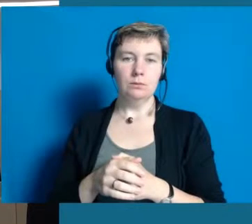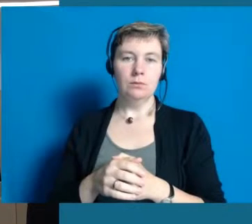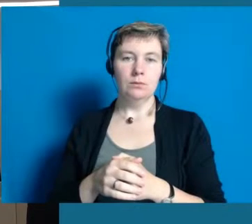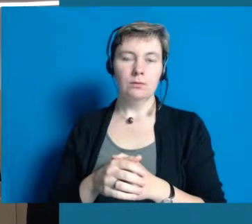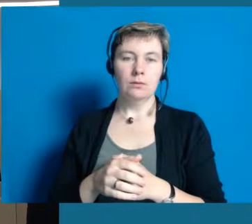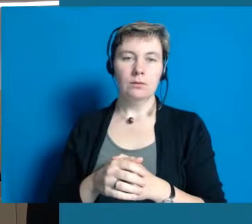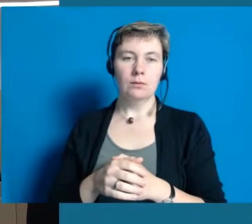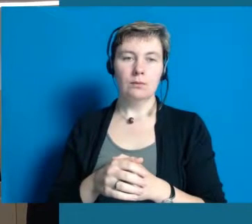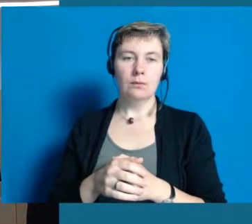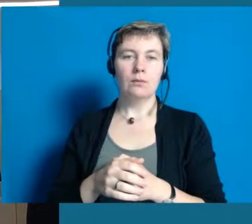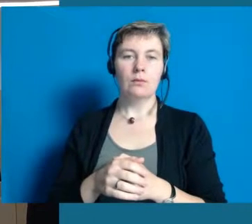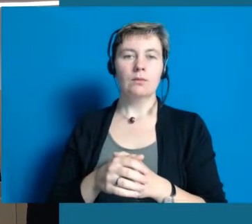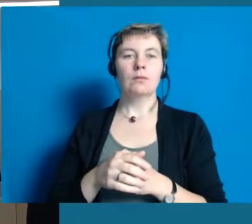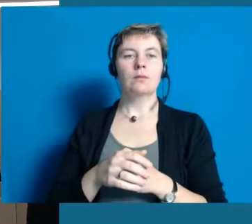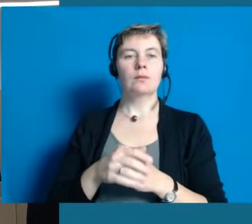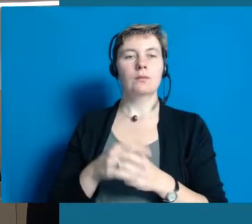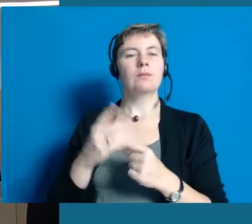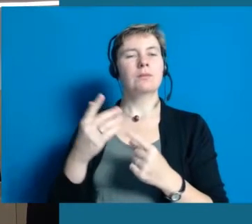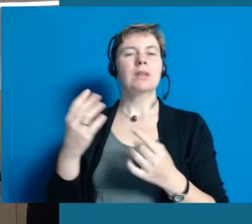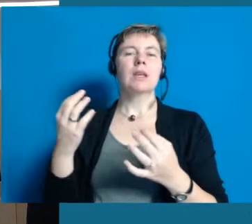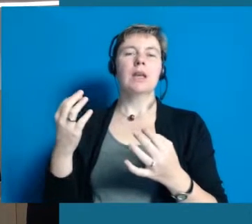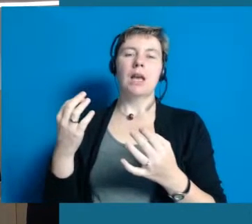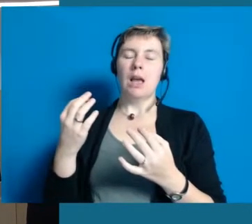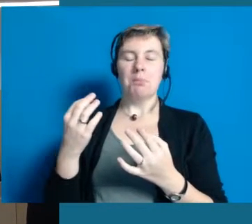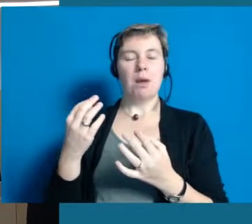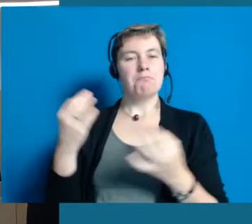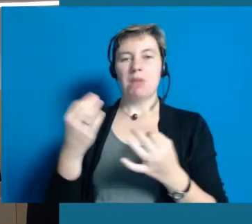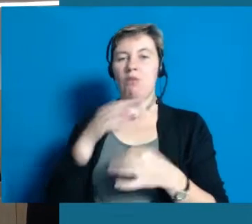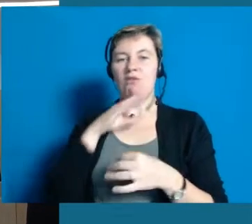Aber das ist etwas das uns noch lange beschäftigen wird.